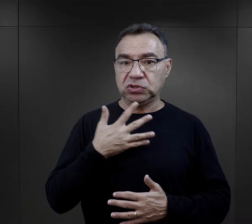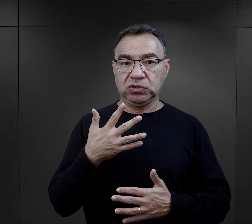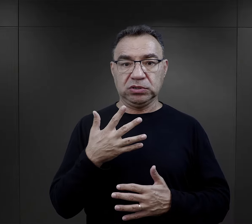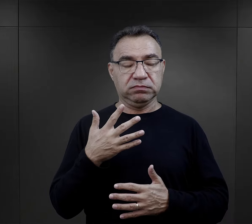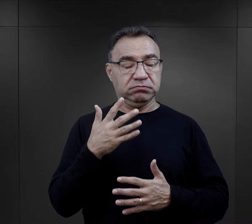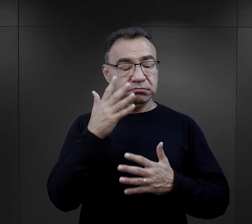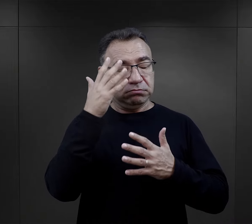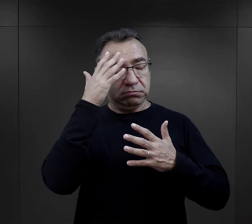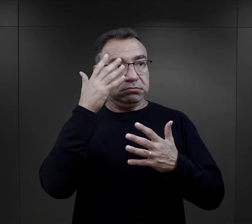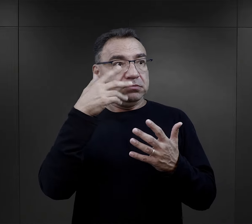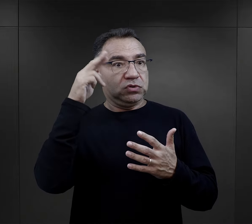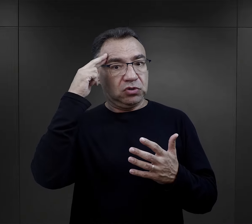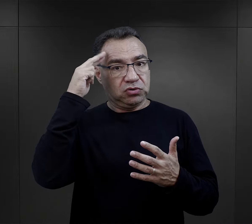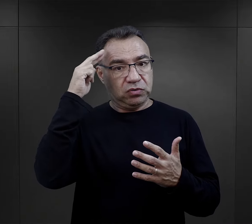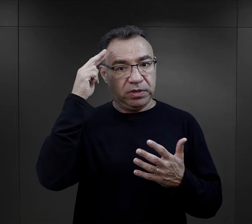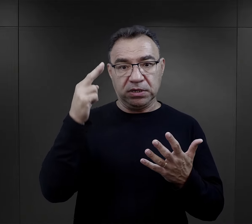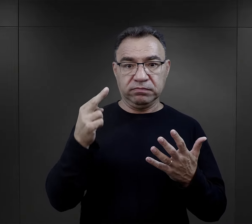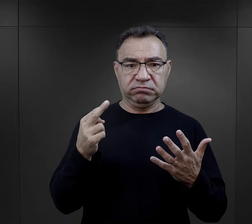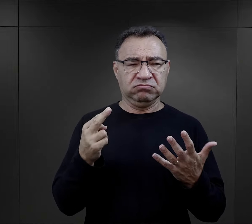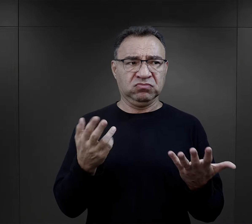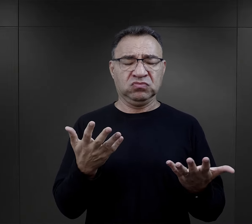szokiem i kompletnym niezrozumieniem